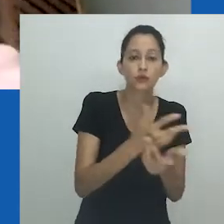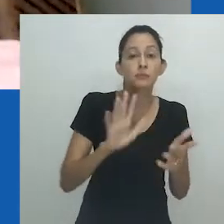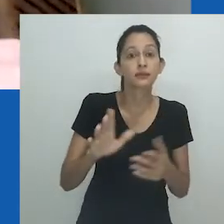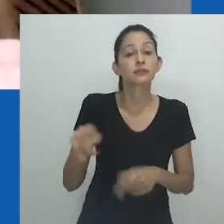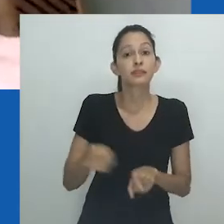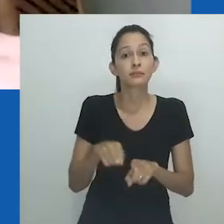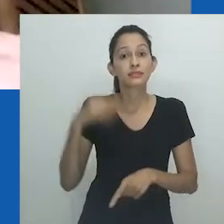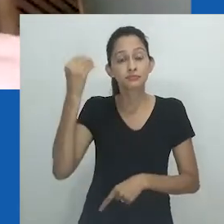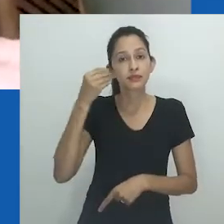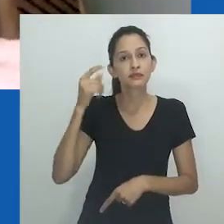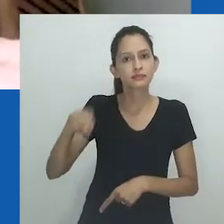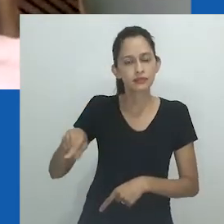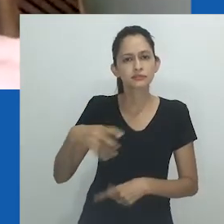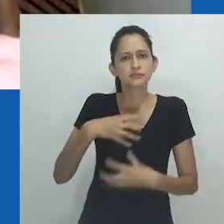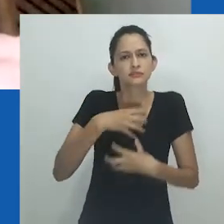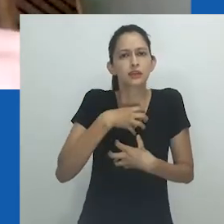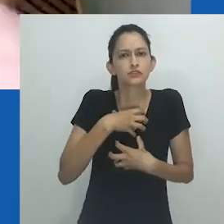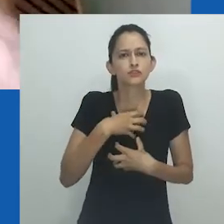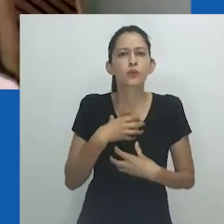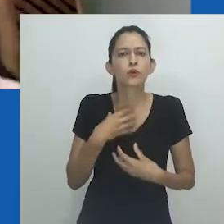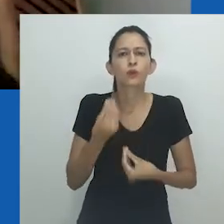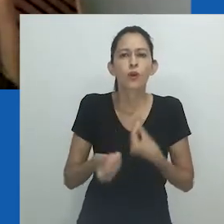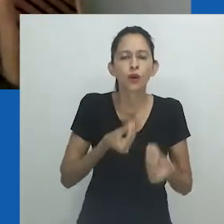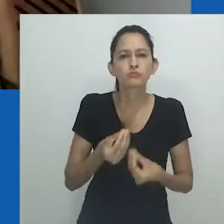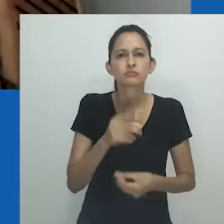também, poderia falar pela experiência de vergonha,